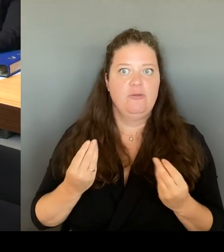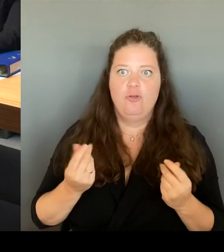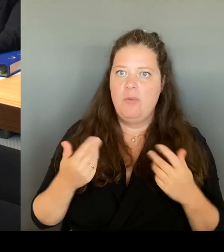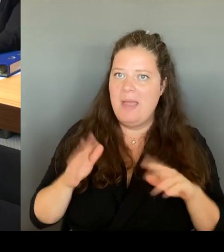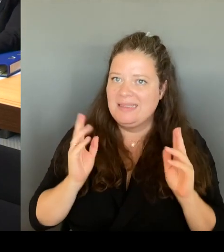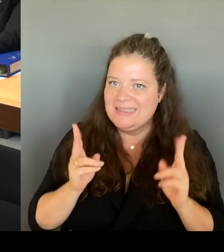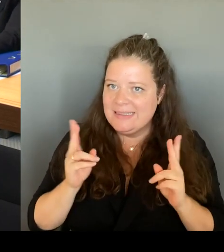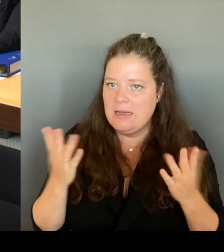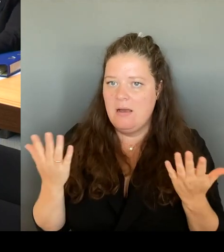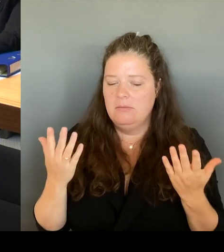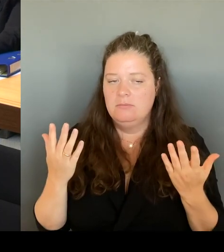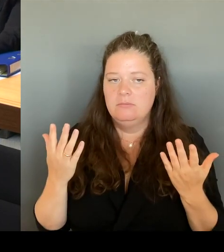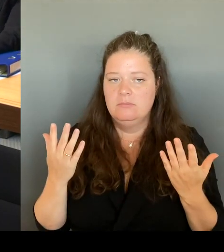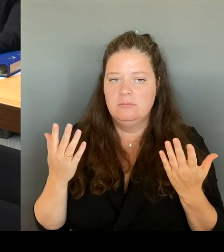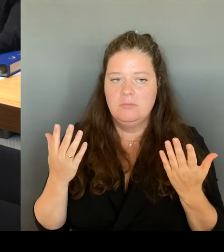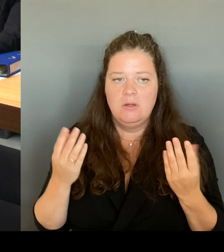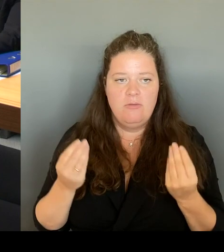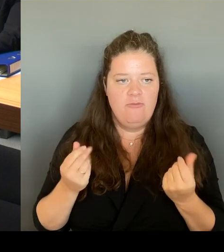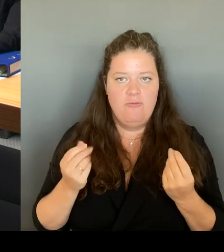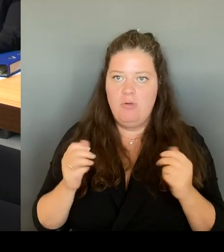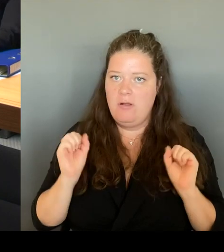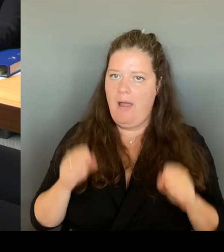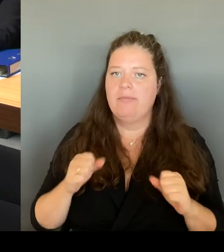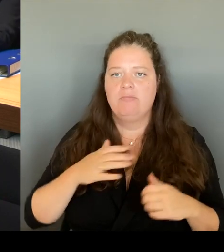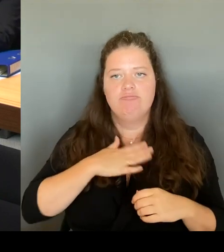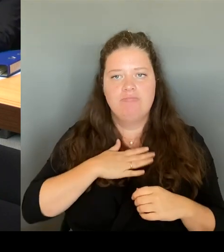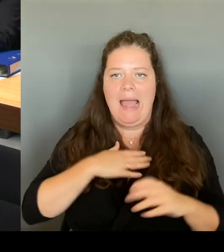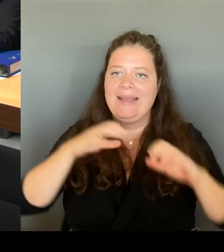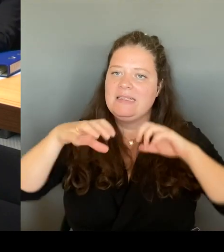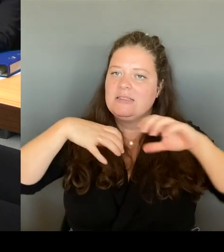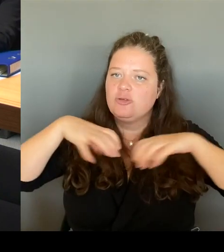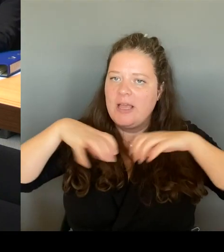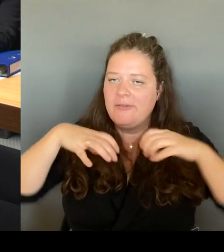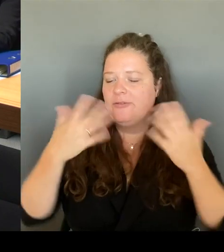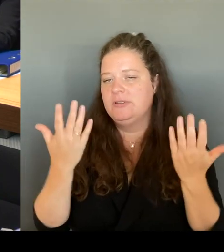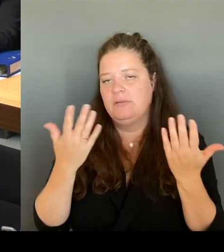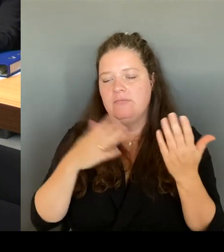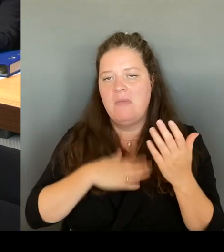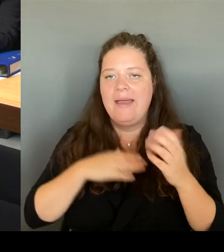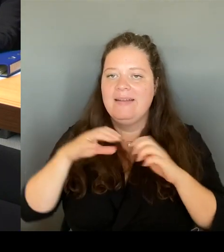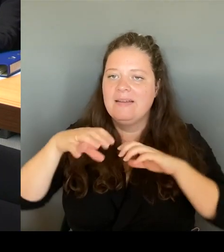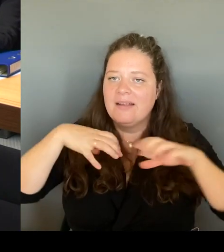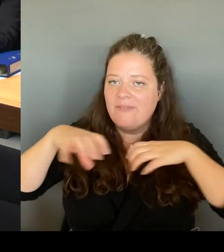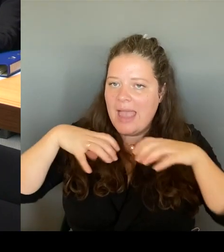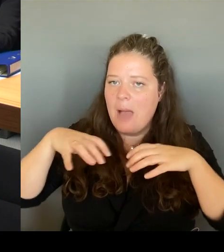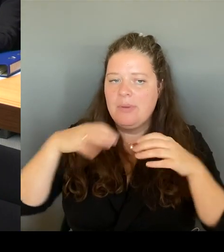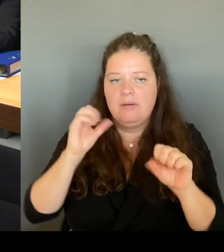ihre Geschäfte in den entsprechenden Orten natürlich machen. Ich meine nicht die Kriminalität,